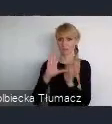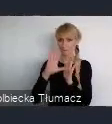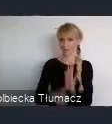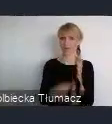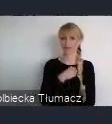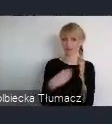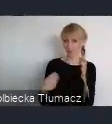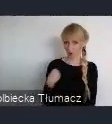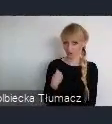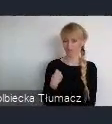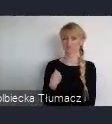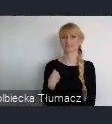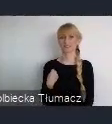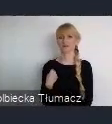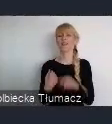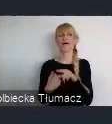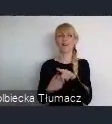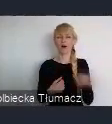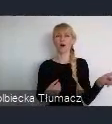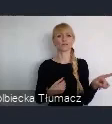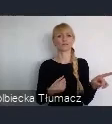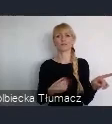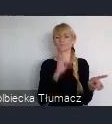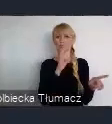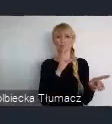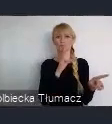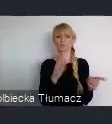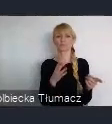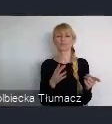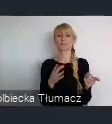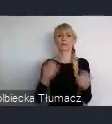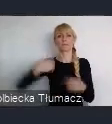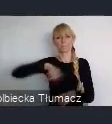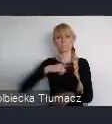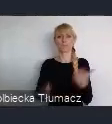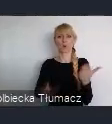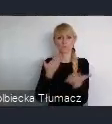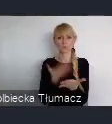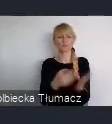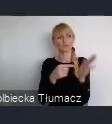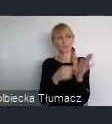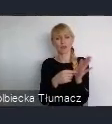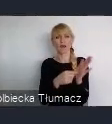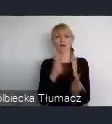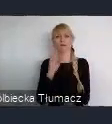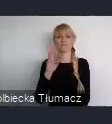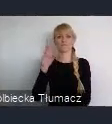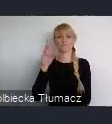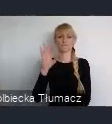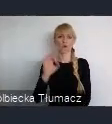Którzy od razu odpowiedzieli pozytywnie na hasło dotyczące, World Urban Forum i mają tą świadomość,